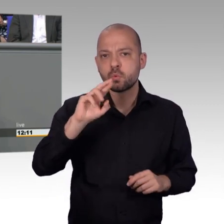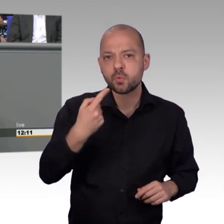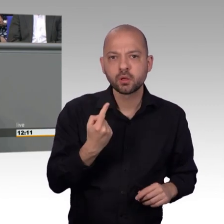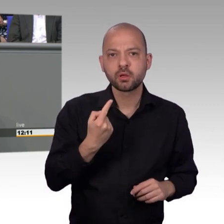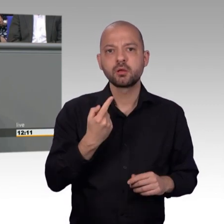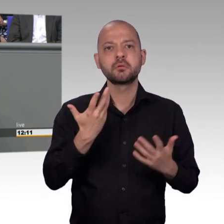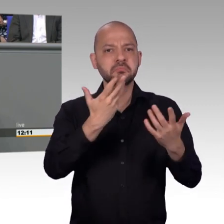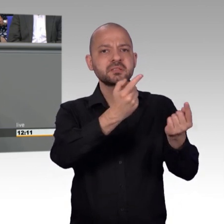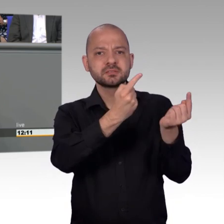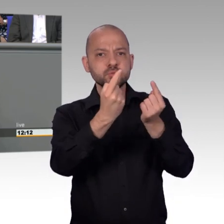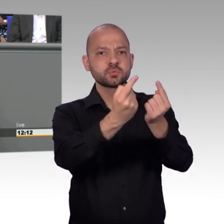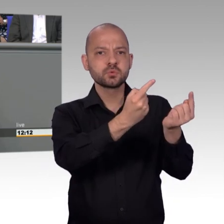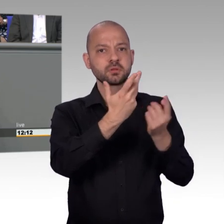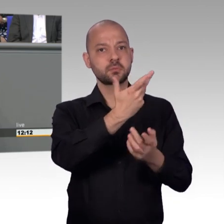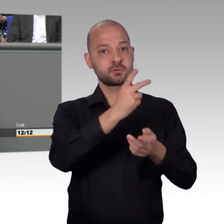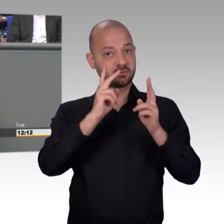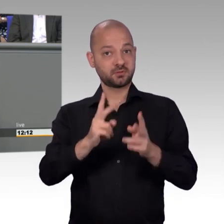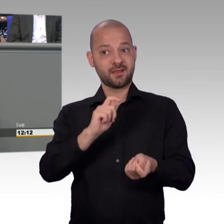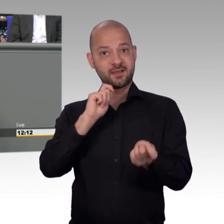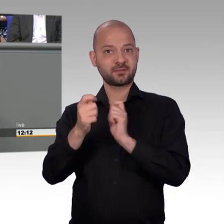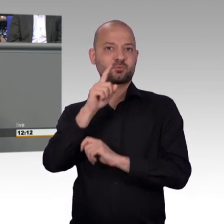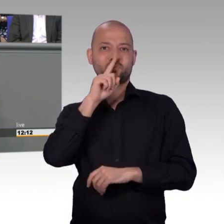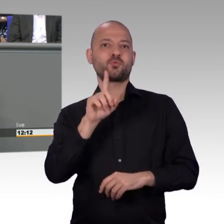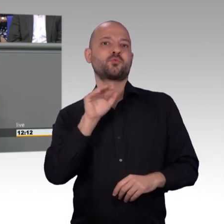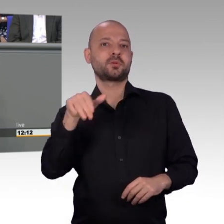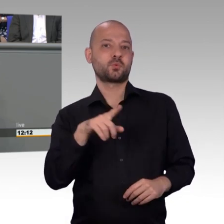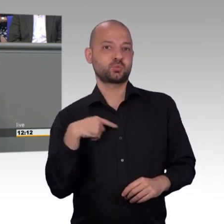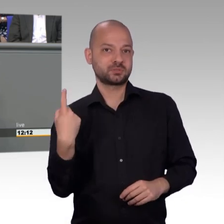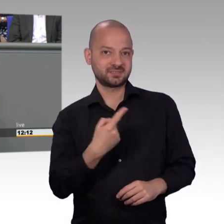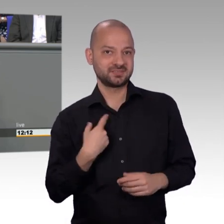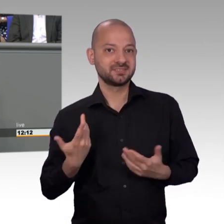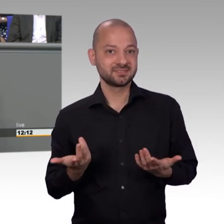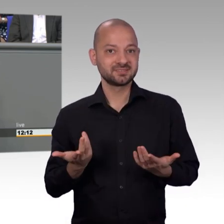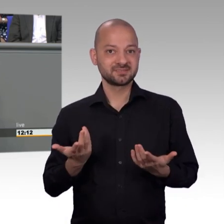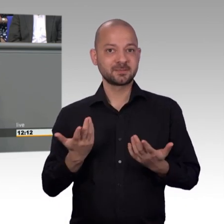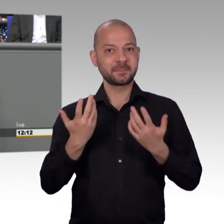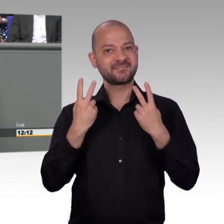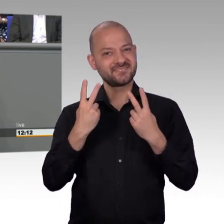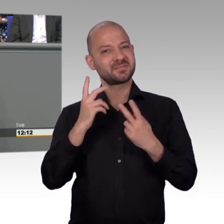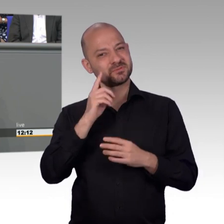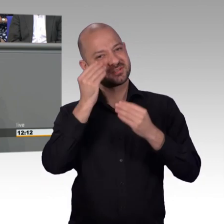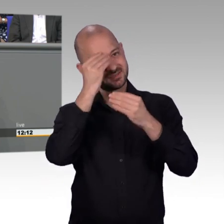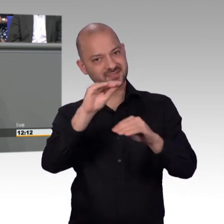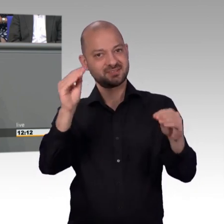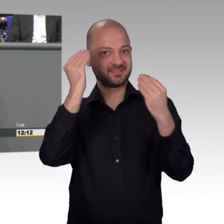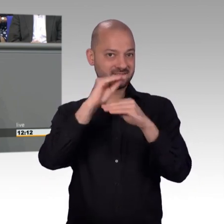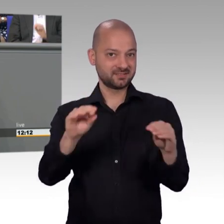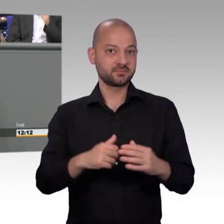um die Frage Lärmschutz an DB-Strecken einmal anzuschauen. Wir haben noch ein wenig das Problem, eine Kläranlage, wo sich Tank & Rast nicht